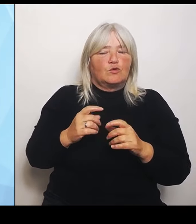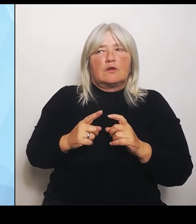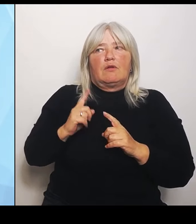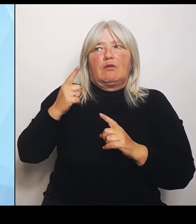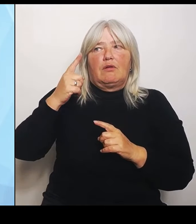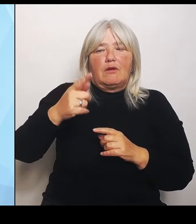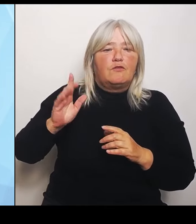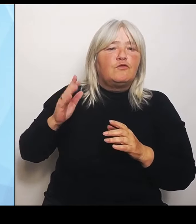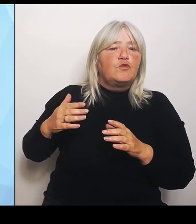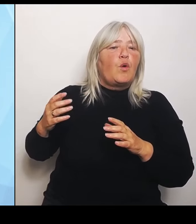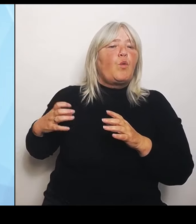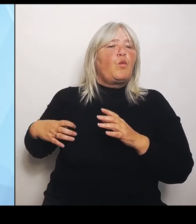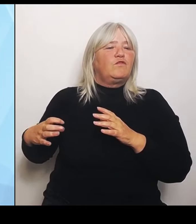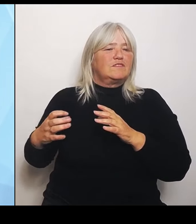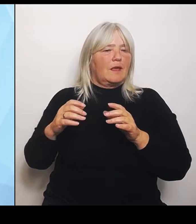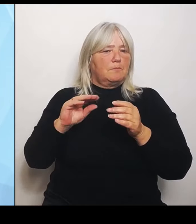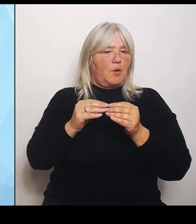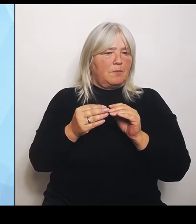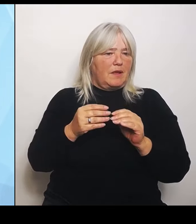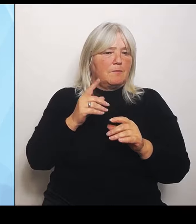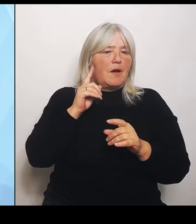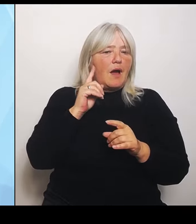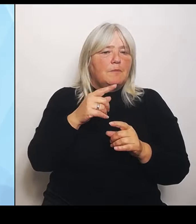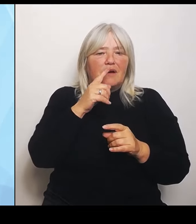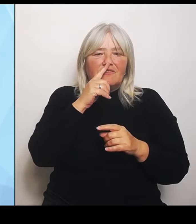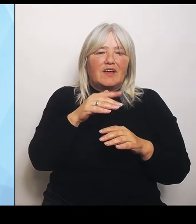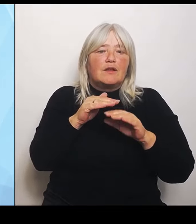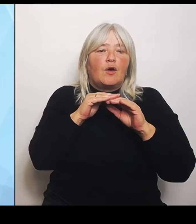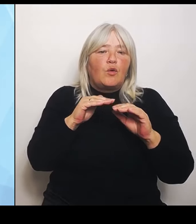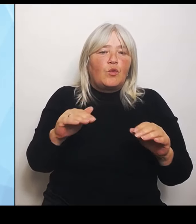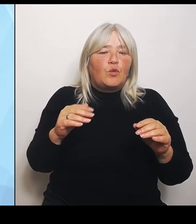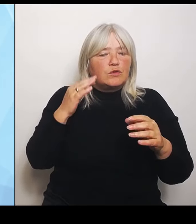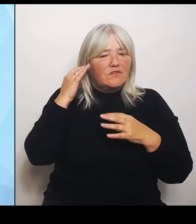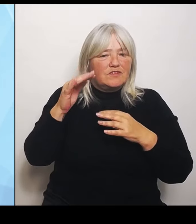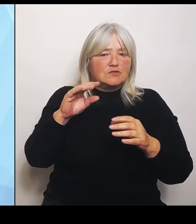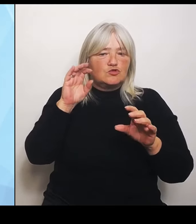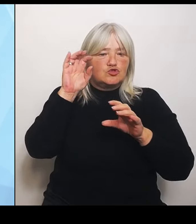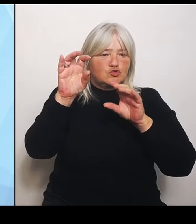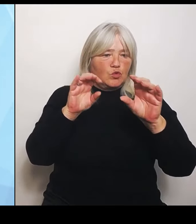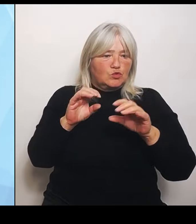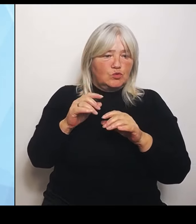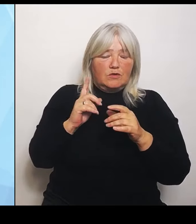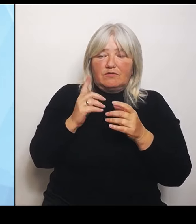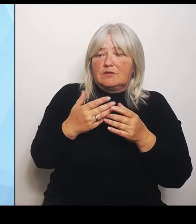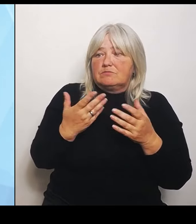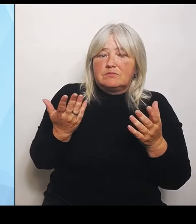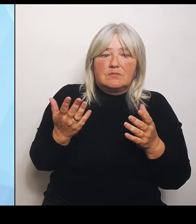die mir wegbrechen im ländlichen Bereich, die ich dringend brauche, weil ich jemanden mit einem Schlaganfall nicht zumuten kann, dass